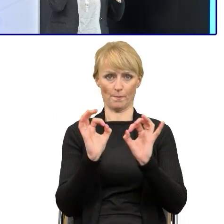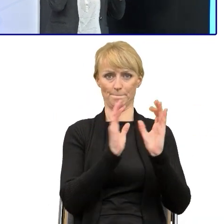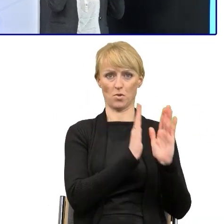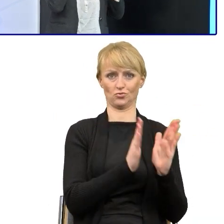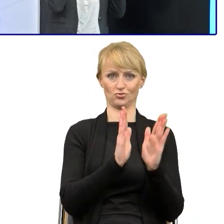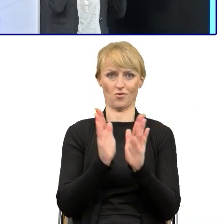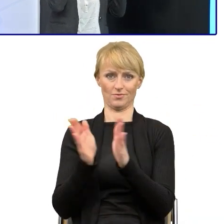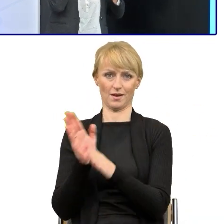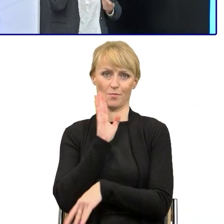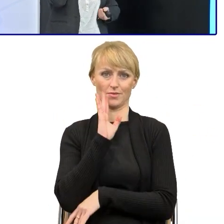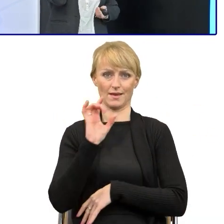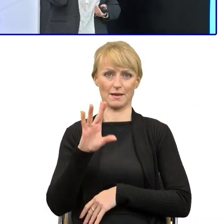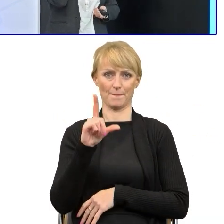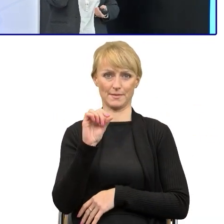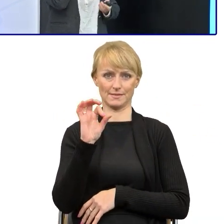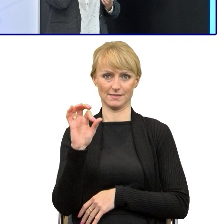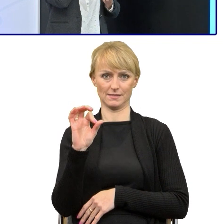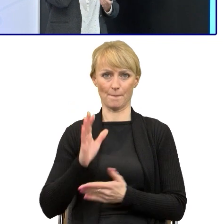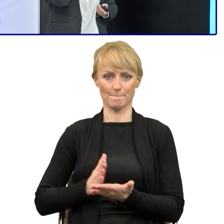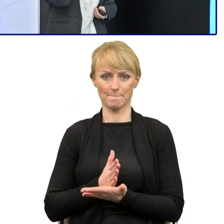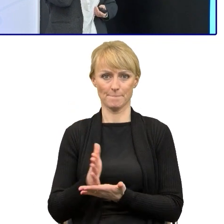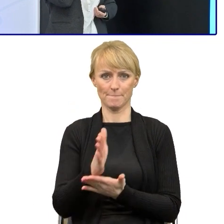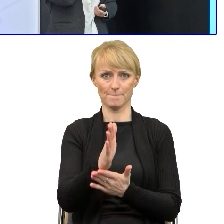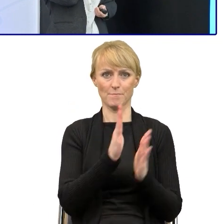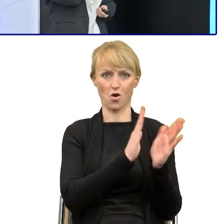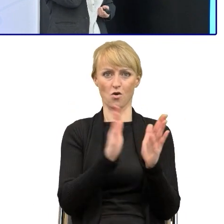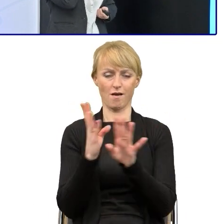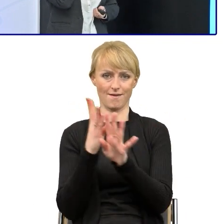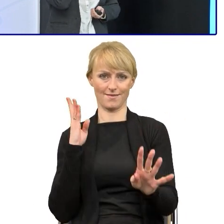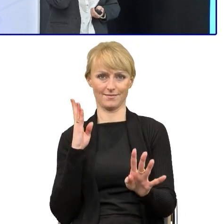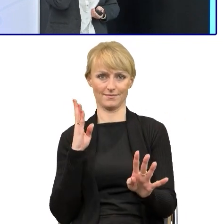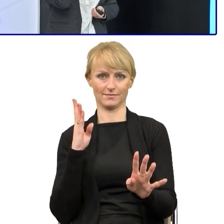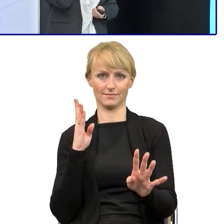I do tego zawsze zachęcam, że trzeba zacząć od odpowiedniej nawigacji w tekście,